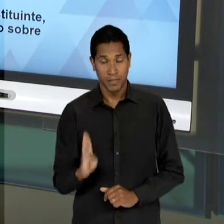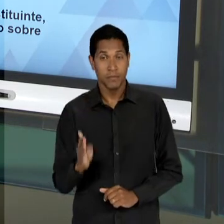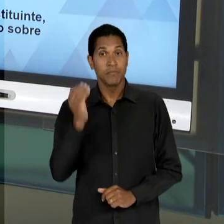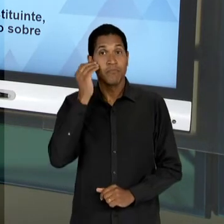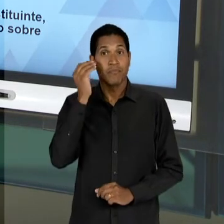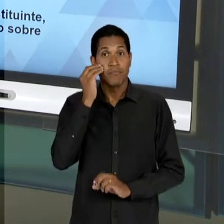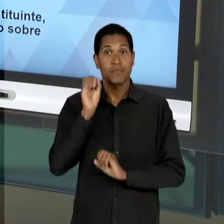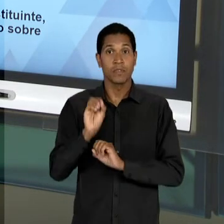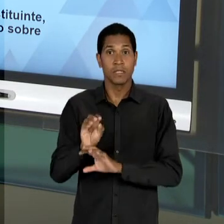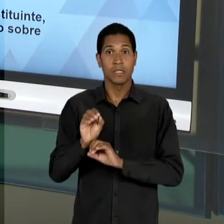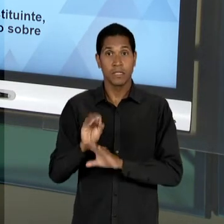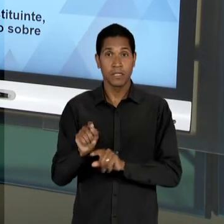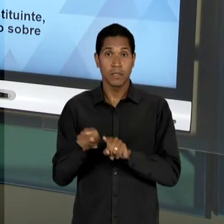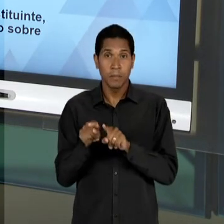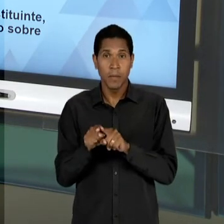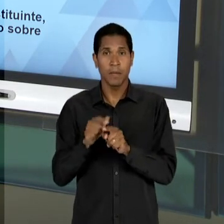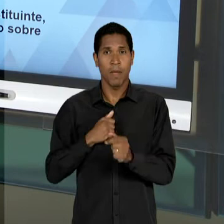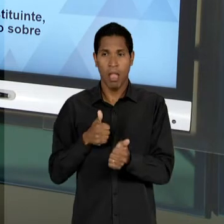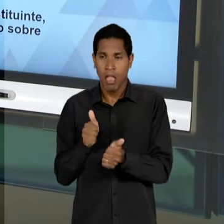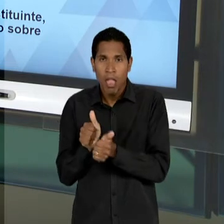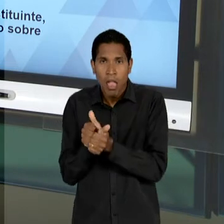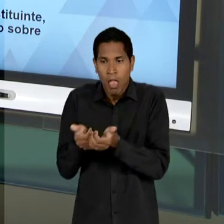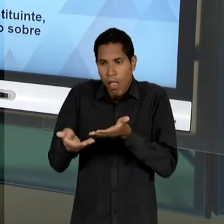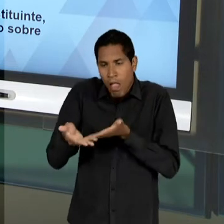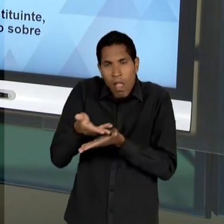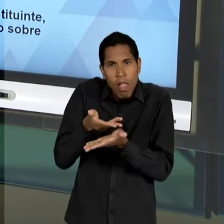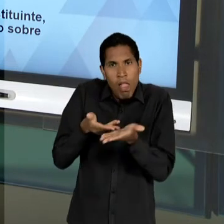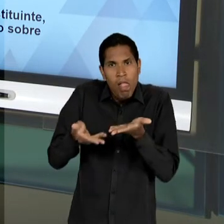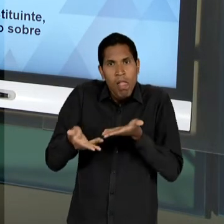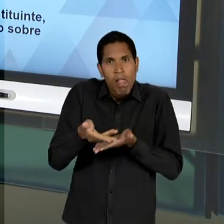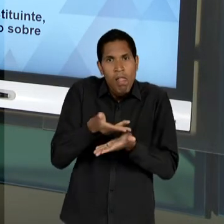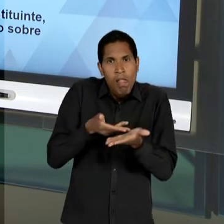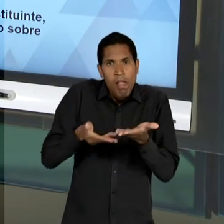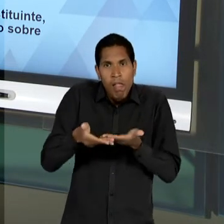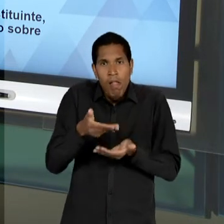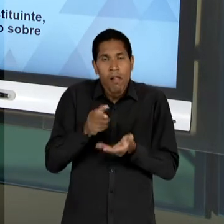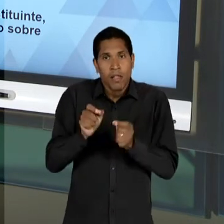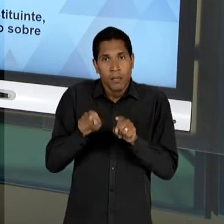MAS INTRINCADA ENTRE EDUCAÇÃO E DESENVOLVIMENTO